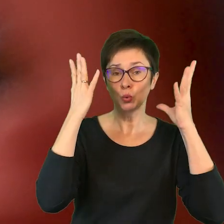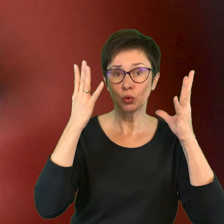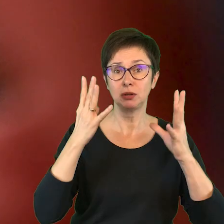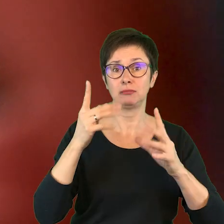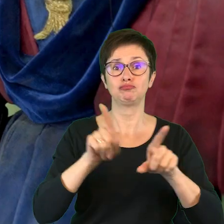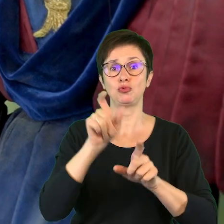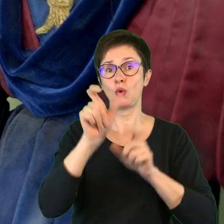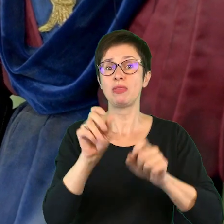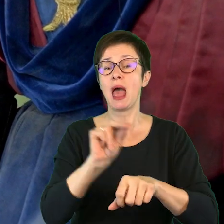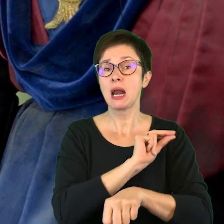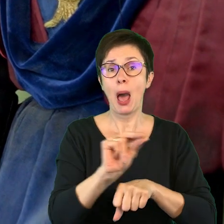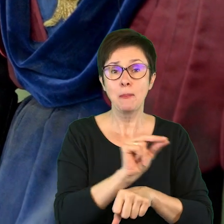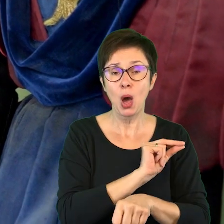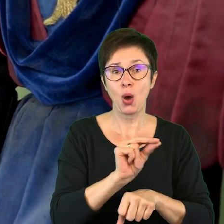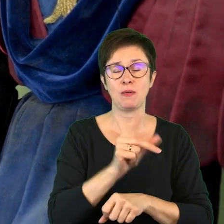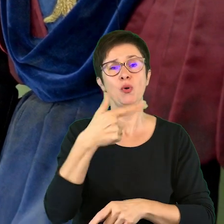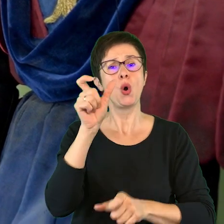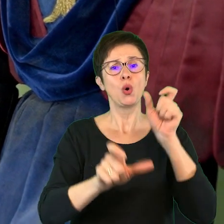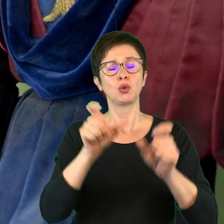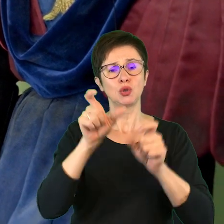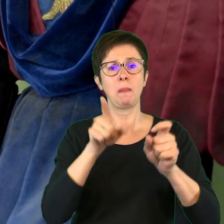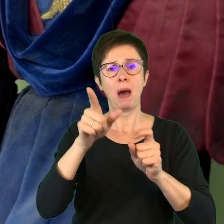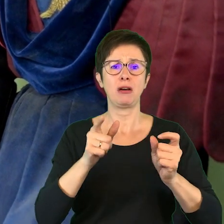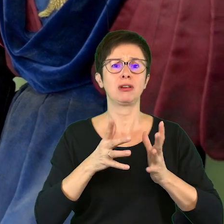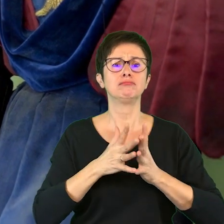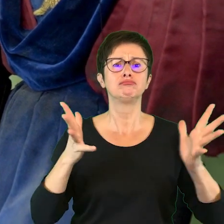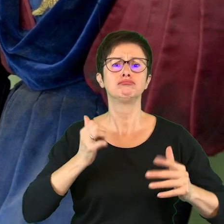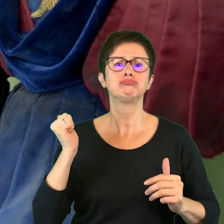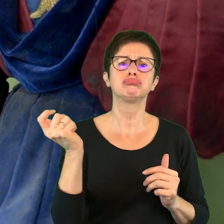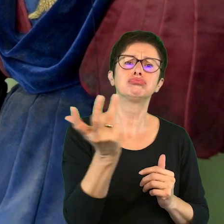terapeuci, osoby, które mają szerokie i różnorodne kompetencje.